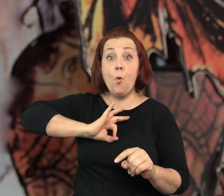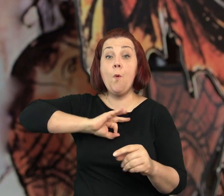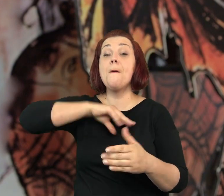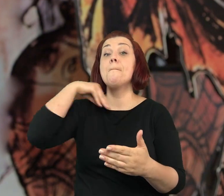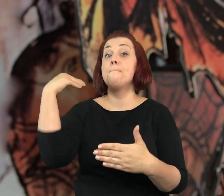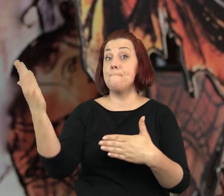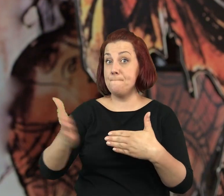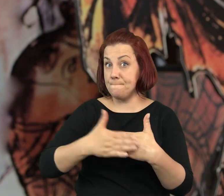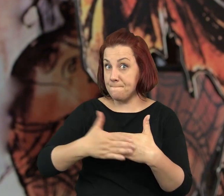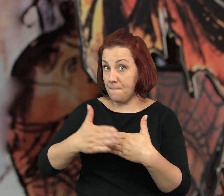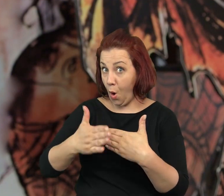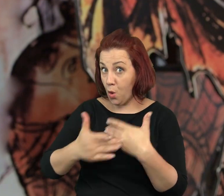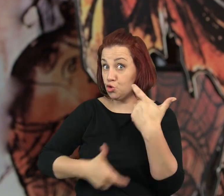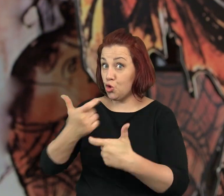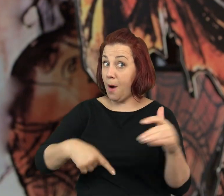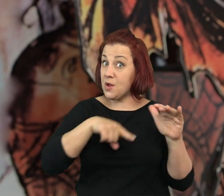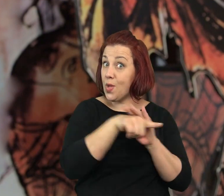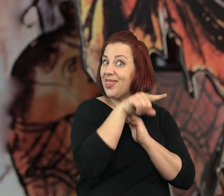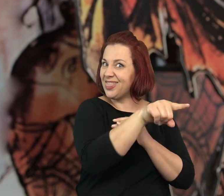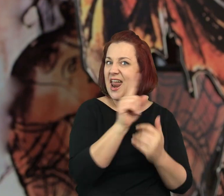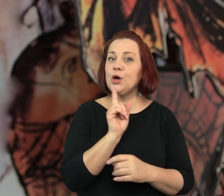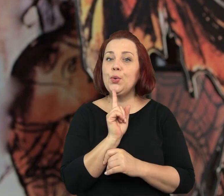Co miesiąc brali u mojego męża 10 paczek świec.